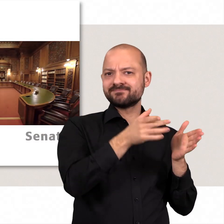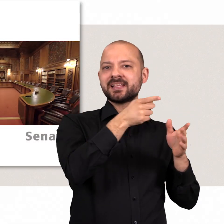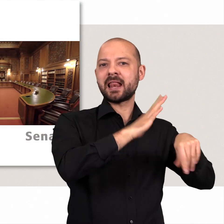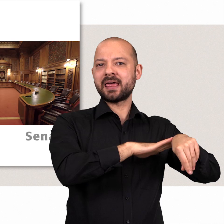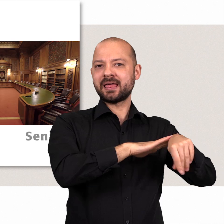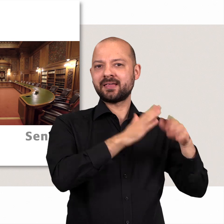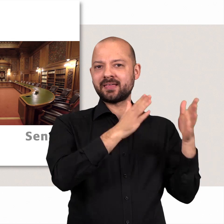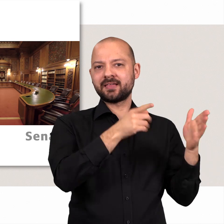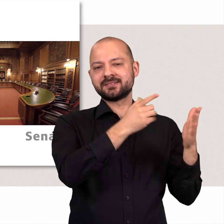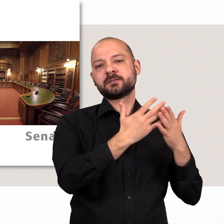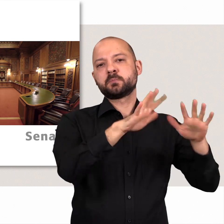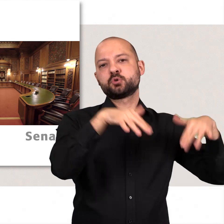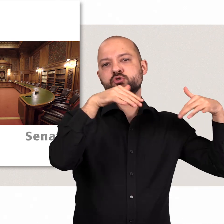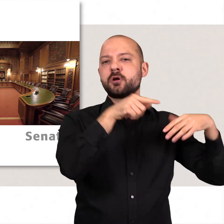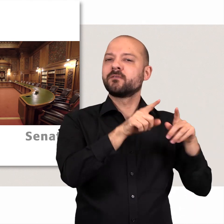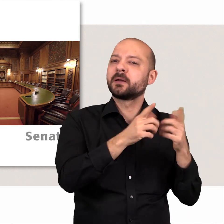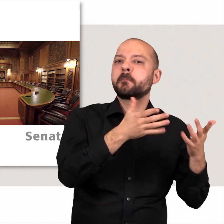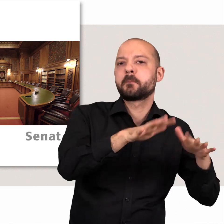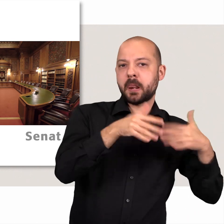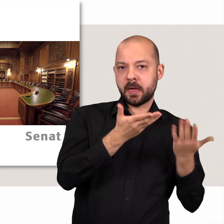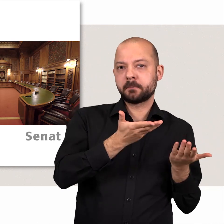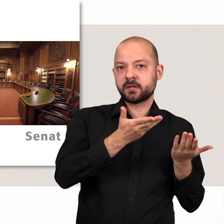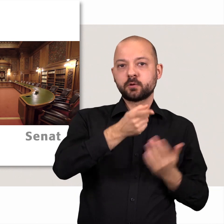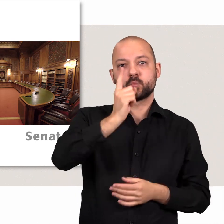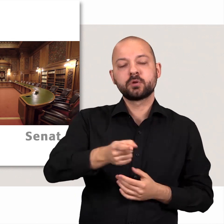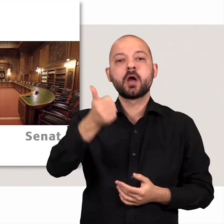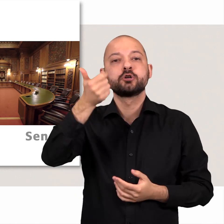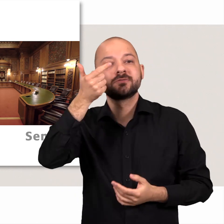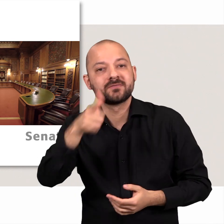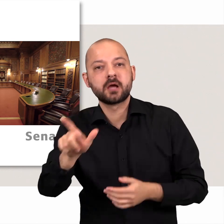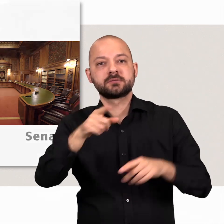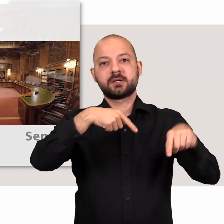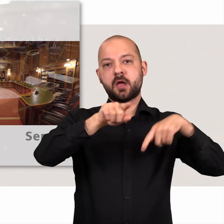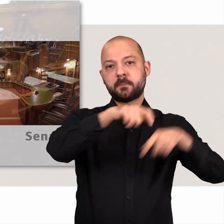Sie sind grade in der linken Hälfte – bei der Bürgerschaft, also dem Parlament.